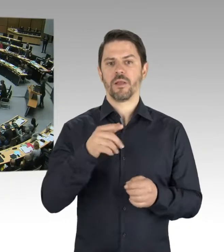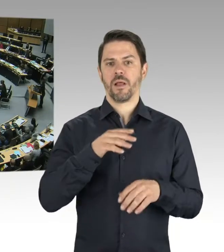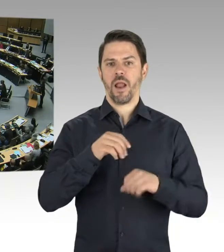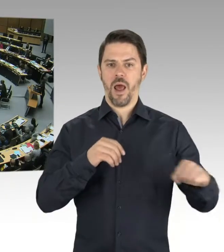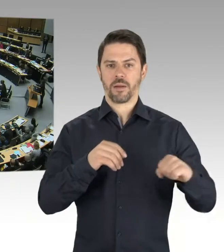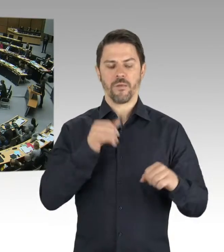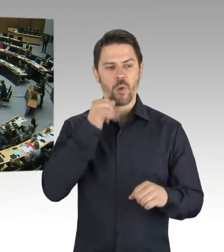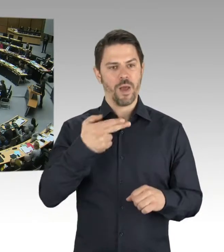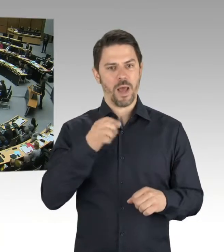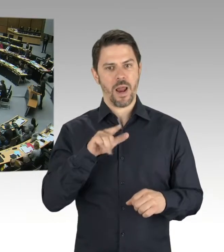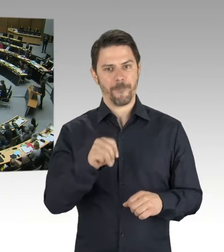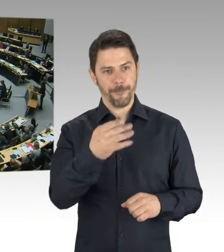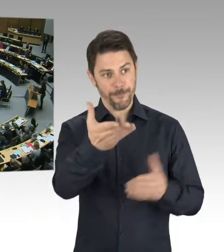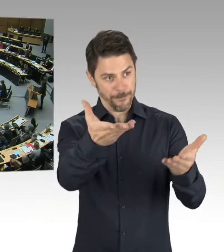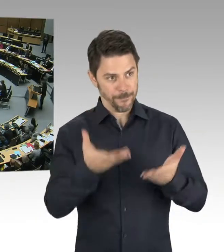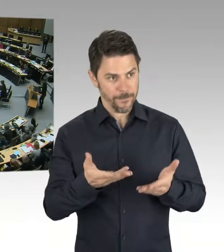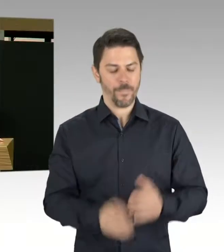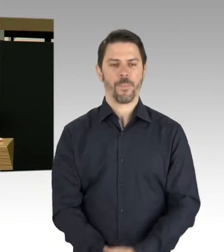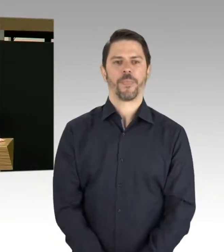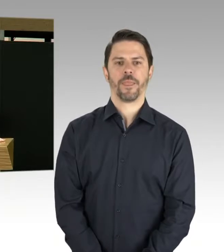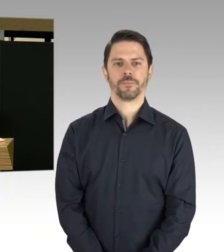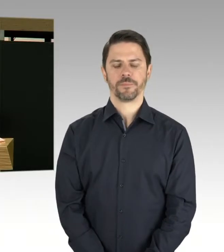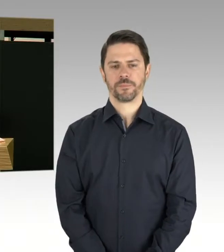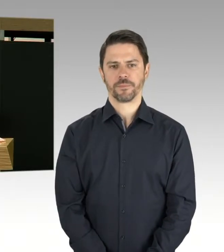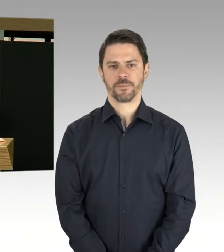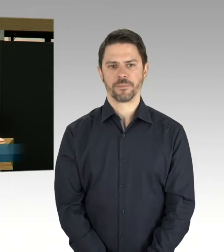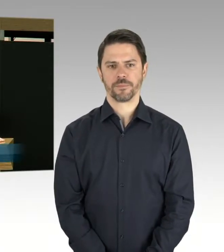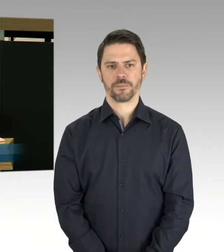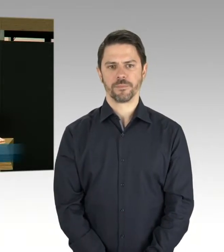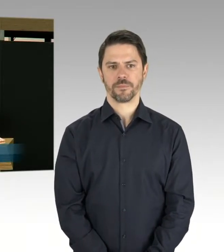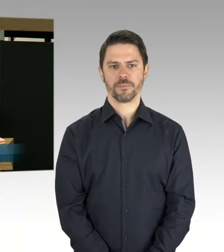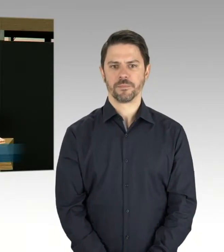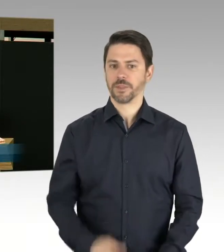(Rednerwechsel) Vielen Dank, Herr Präsident. Ich frage den Senat: Was ist dem Senat zu Schändungen von Grab- und Ehrenmälern